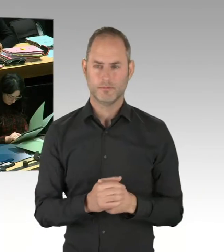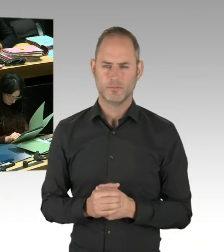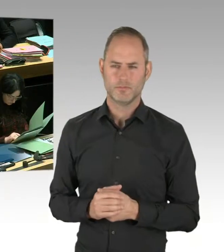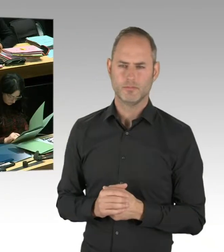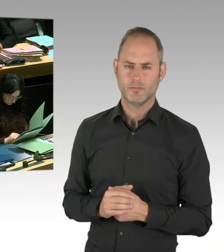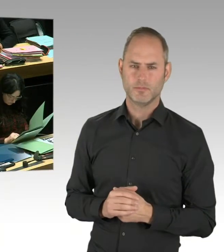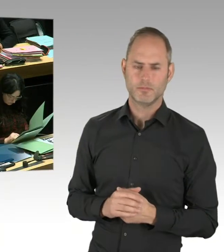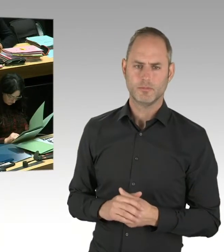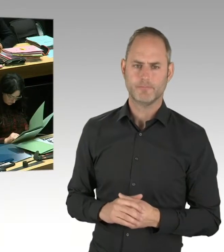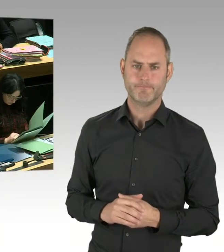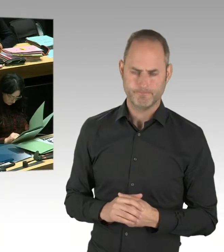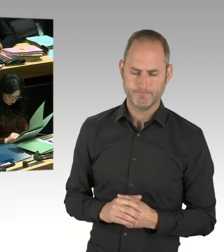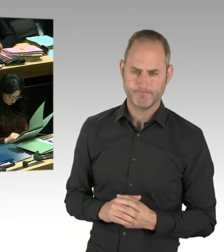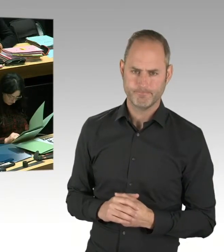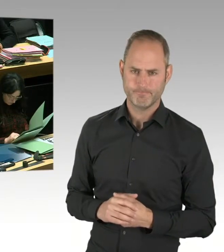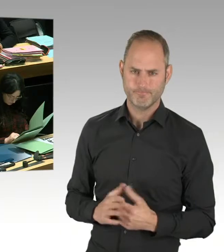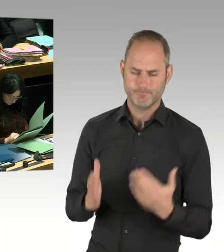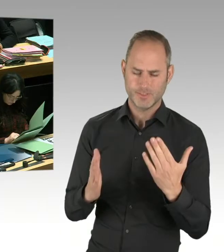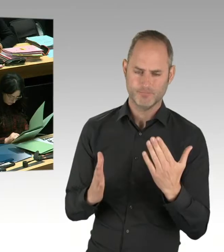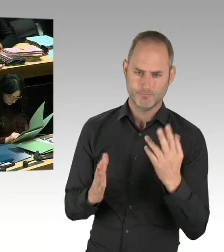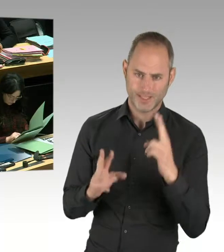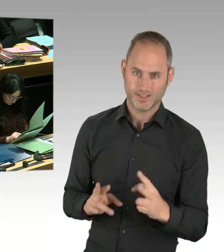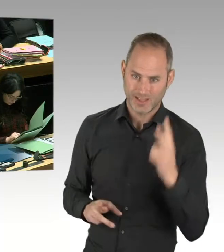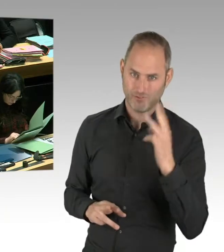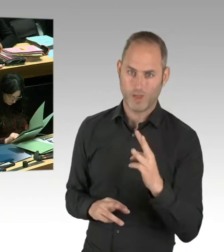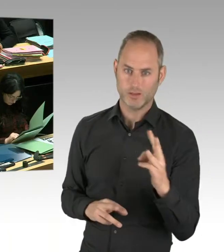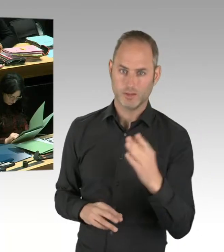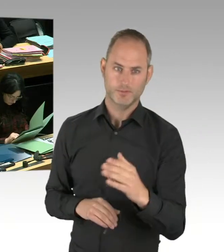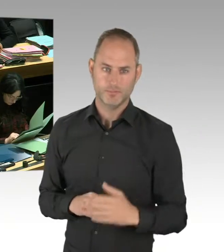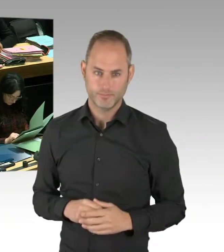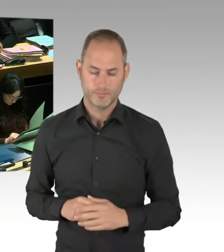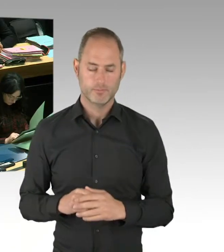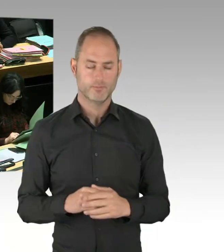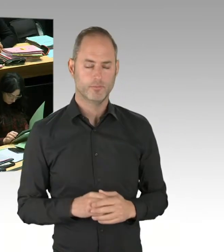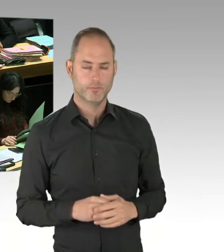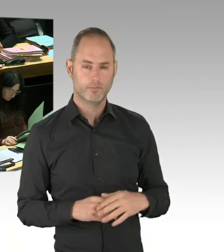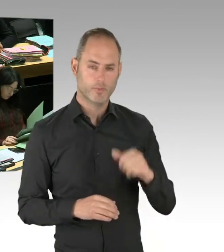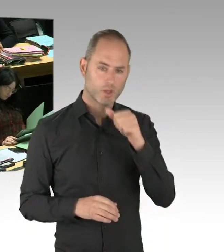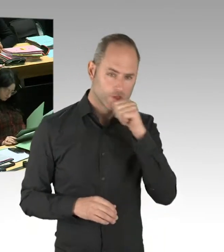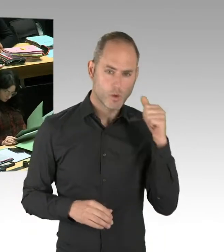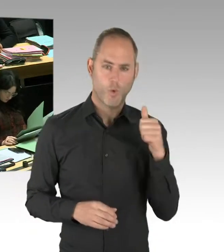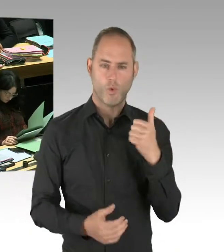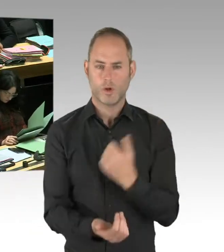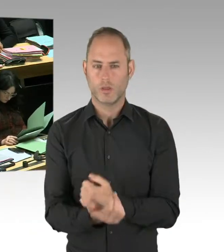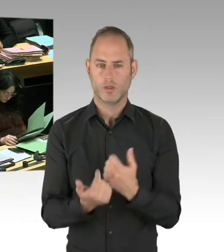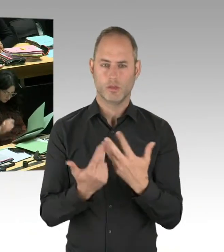und wie sich auch das Bezirksamt Friedrichshain-Kreuzberg entsprechend geäußert hat, ist nicht der falsche Ansatz. Sondern es ist unser richtiger Ansatz.